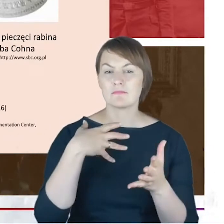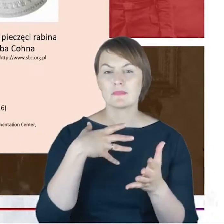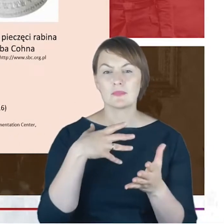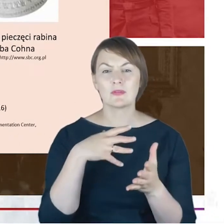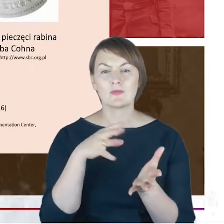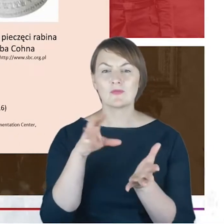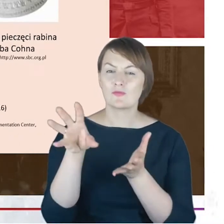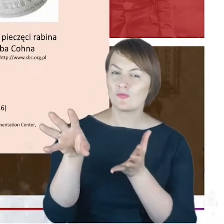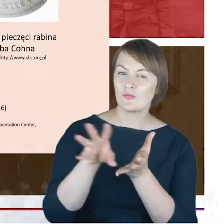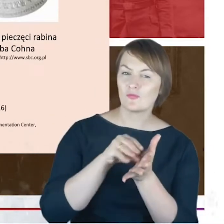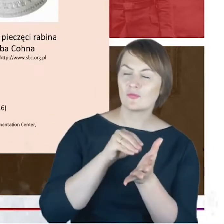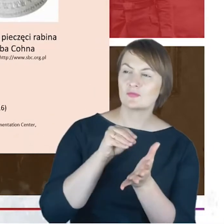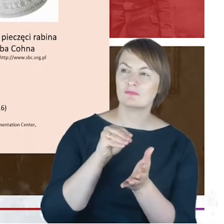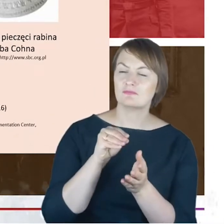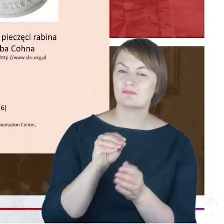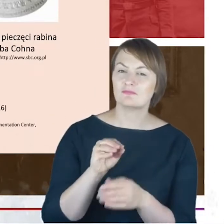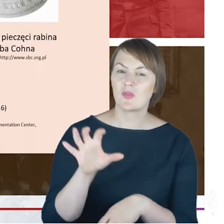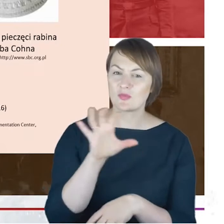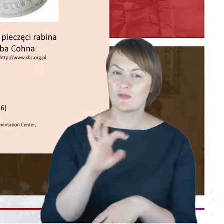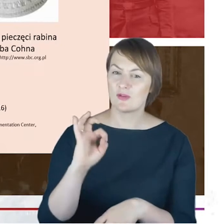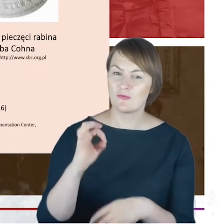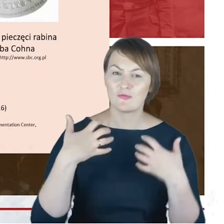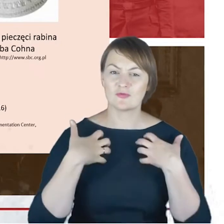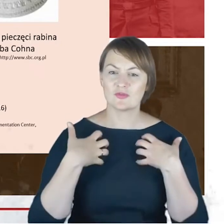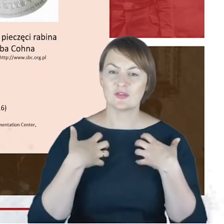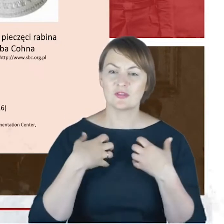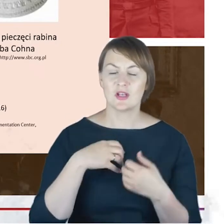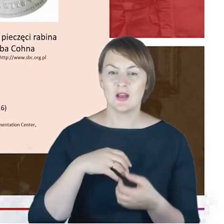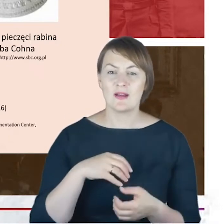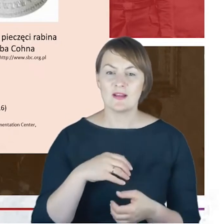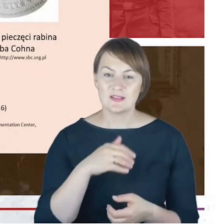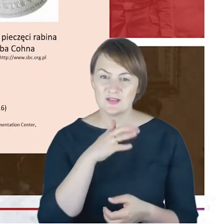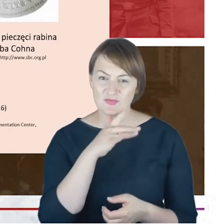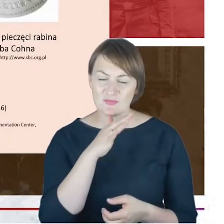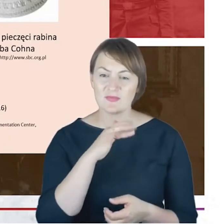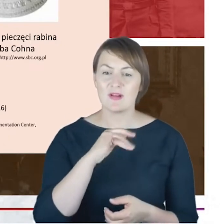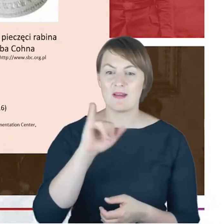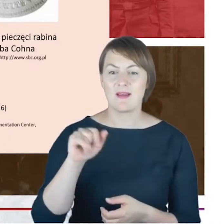jest zarazem podążaniem szlakiem historii katowickich Żydów.